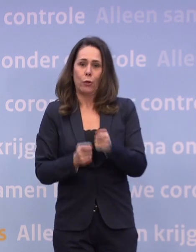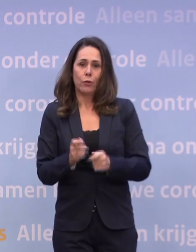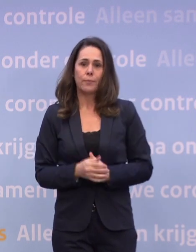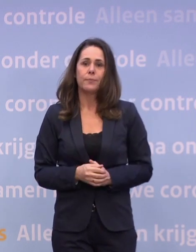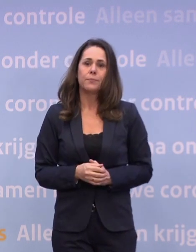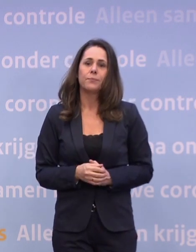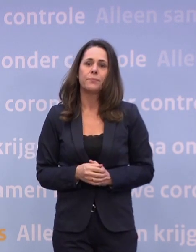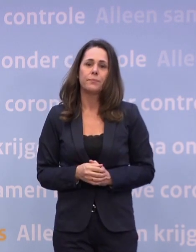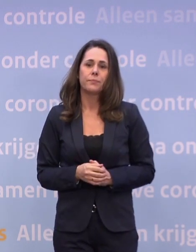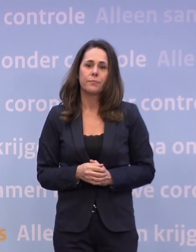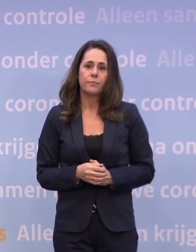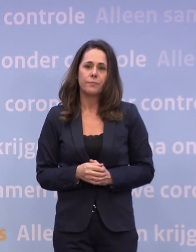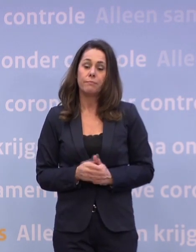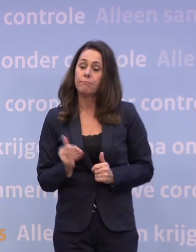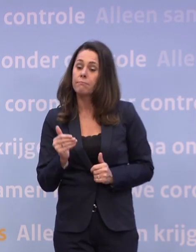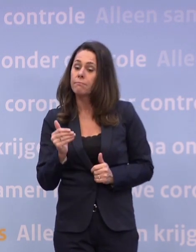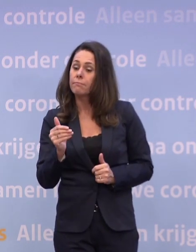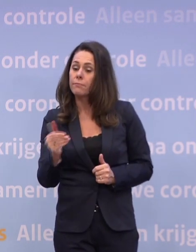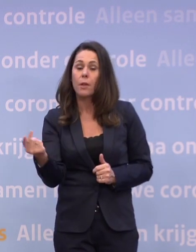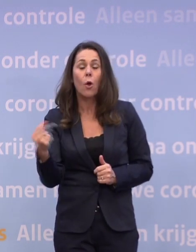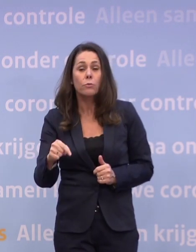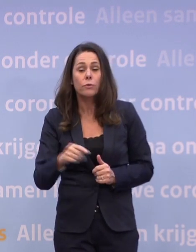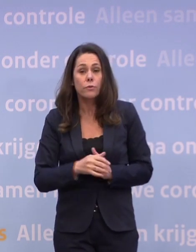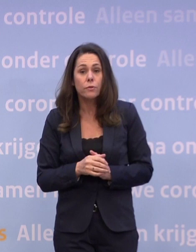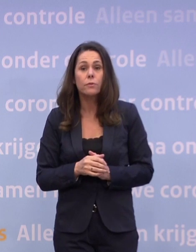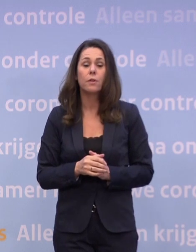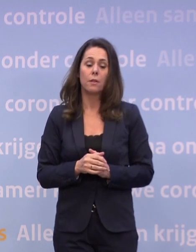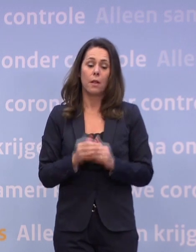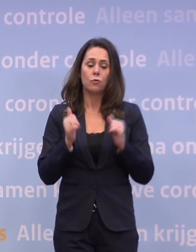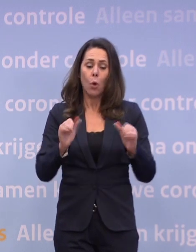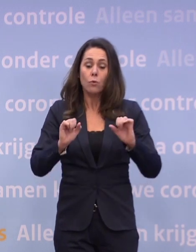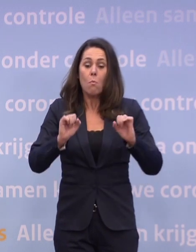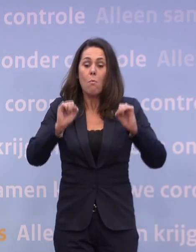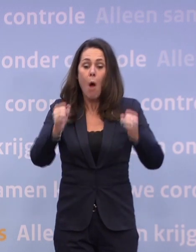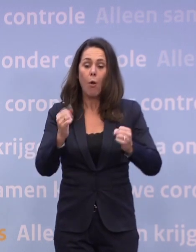En als dat moment komt, willen we natuurlijk zo goed mogelijk voorbereid zijn.